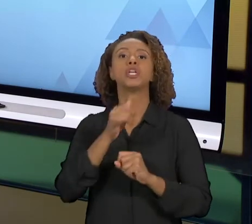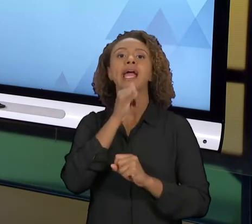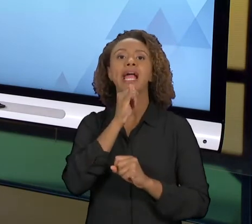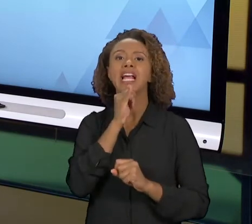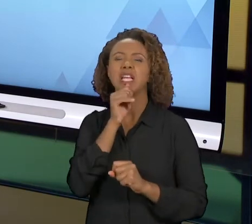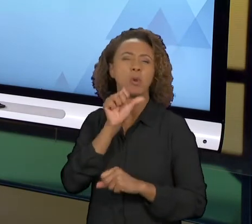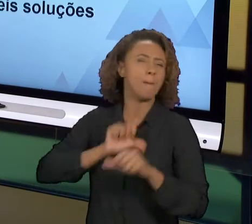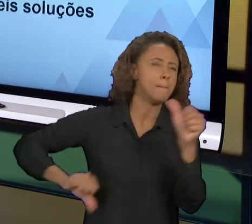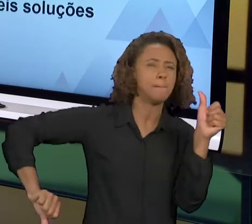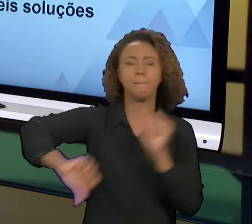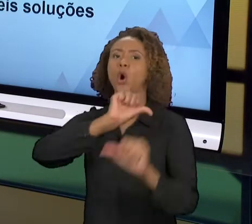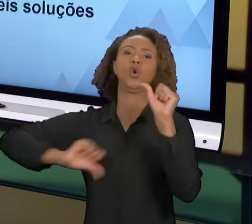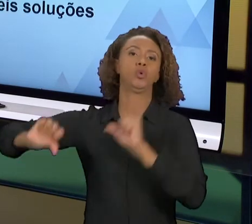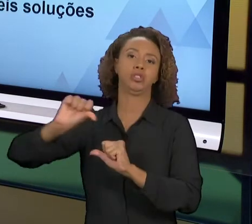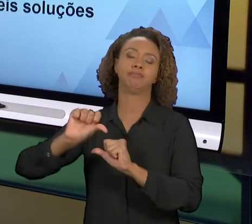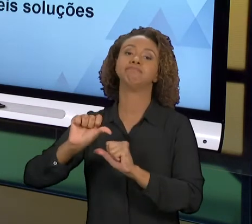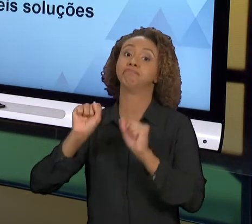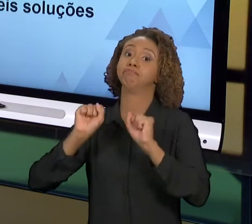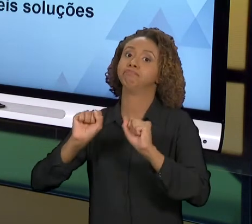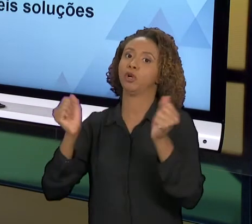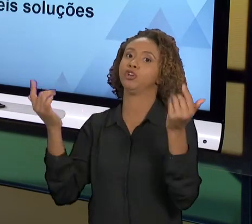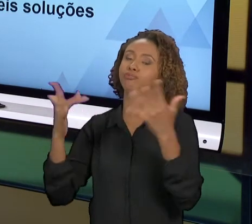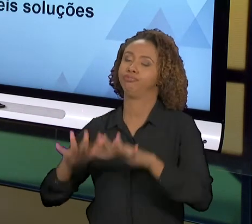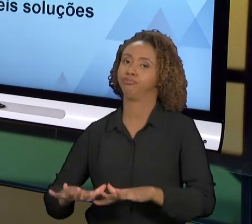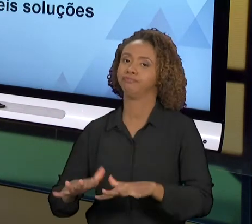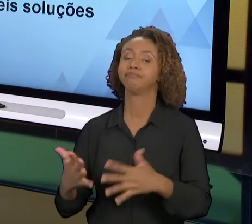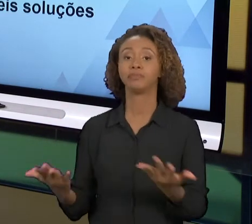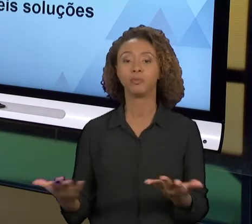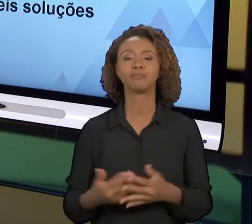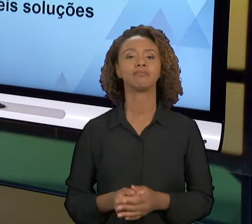DE SER EXECUTADA. BOM PESSOAL, ESSE FOI O FOCO DA